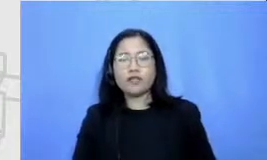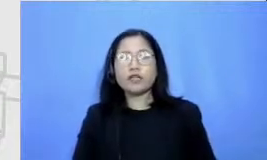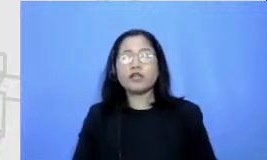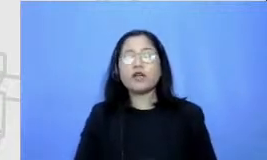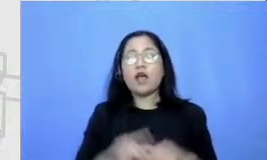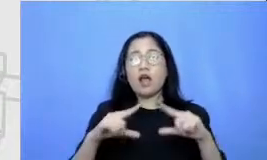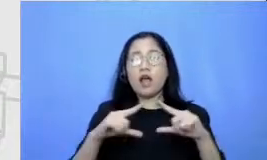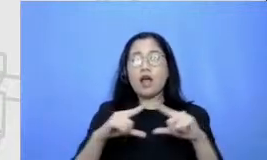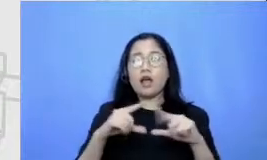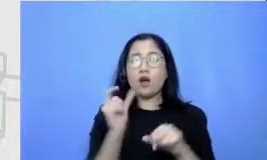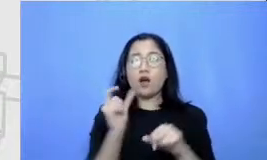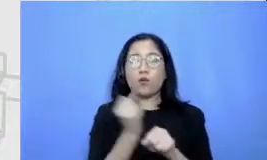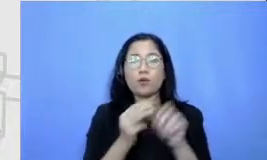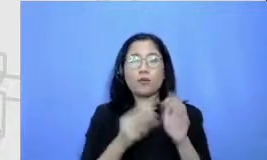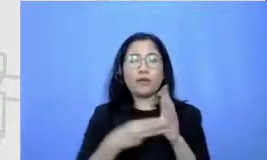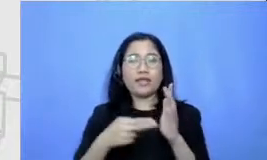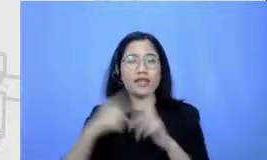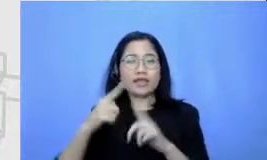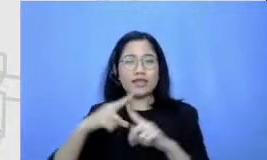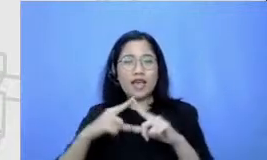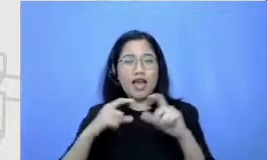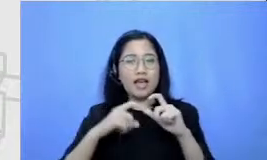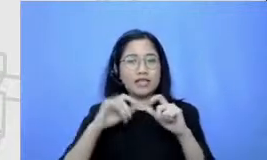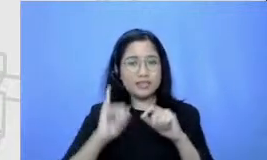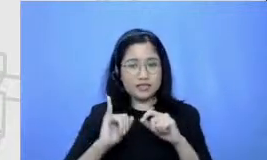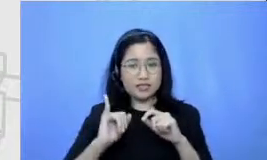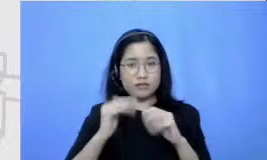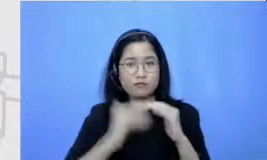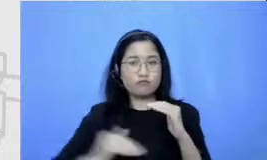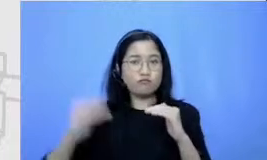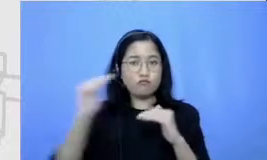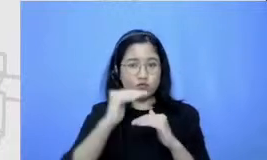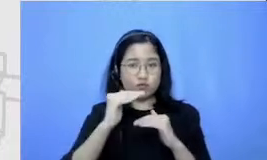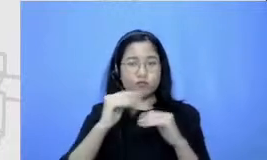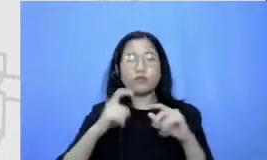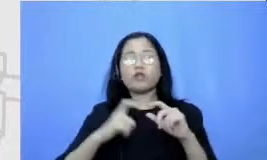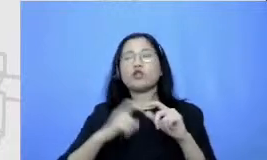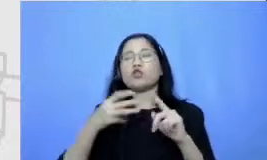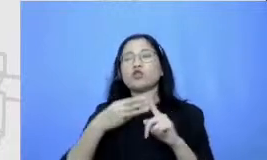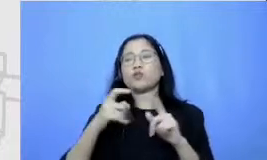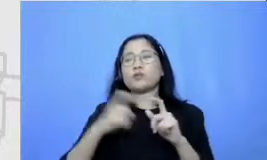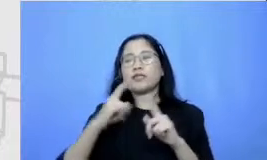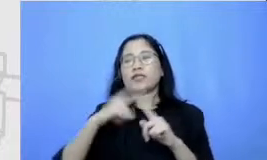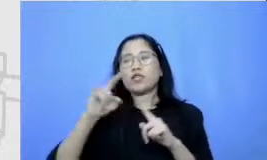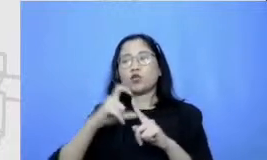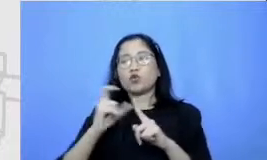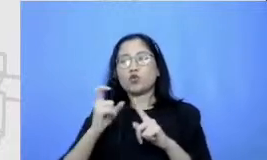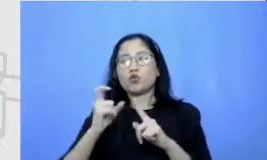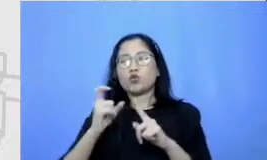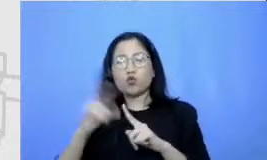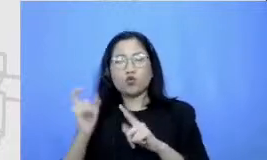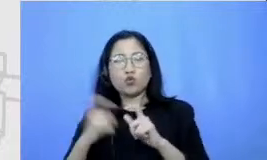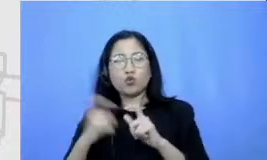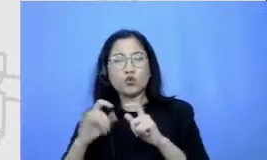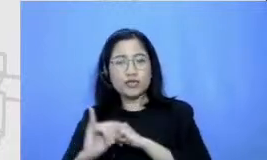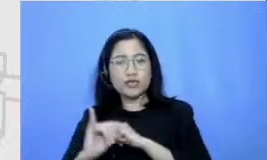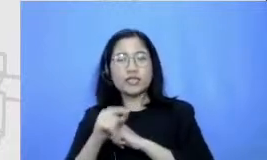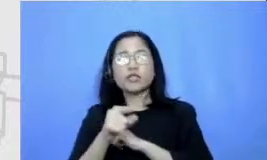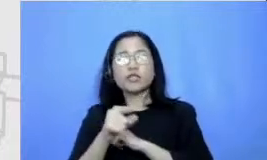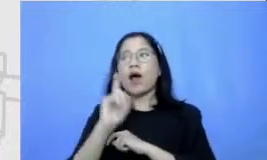substitusi tantangan buat bapak dan ibu adalah prioritas Hai keluar dari jebakan salah paham